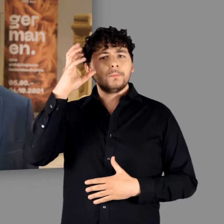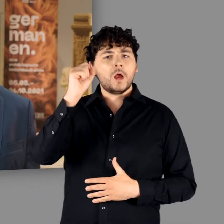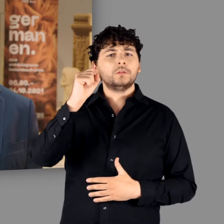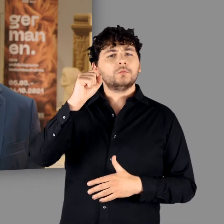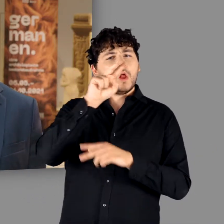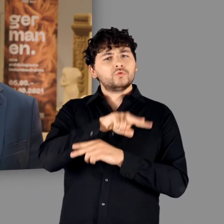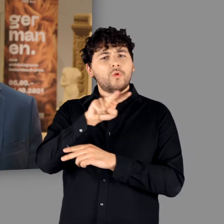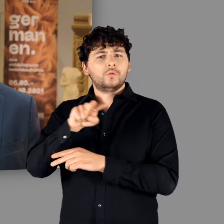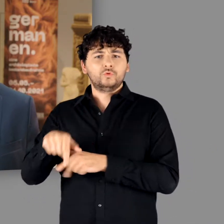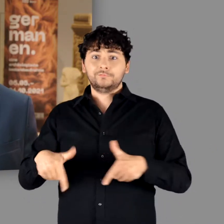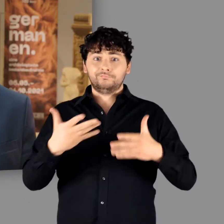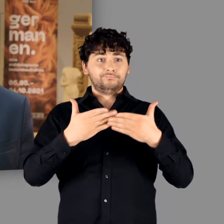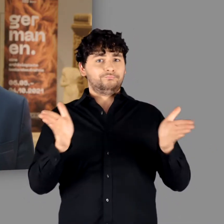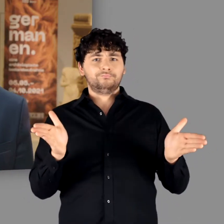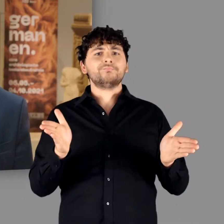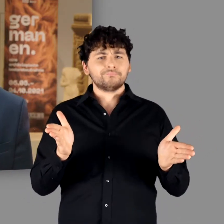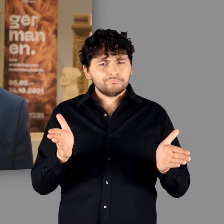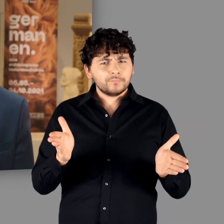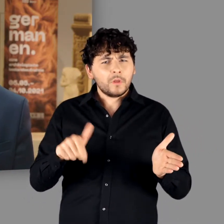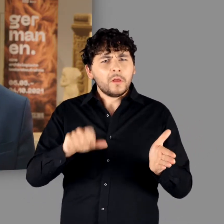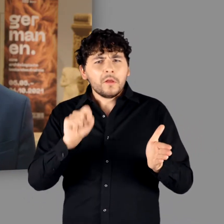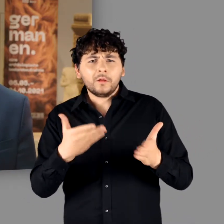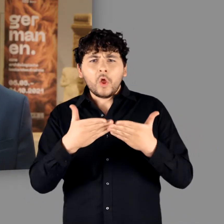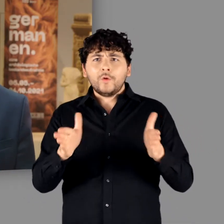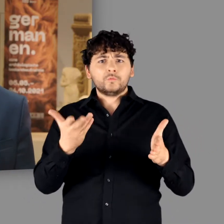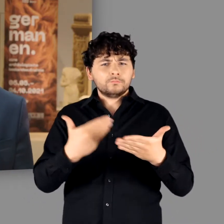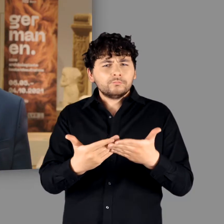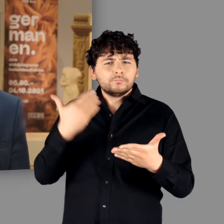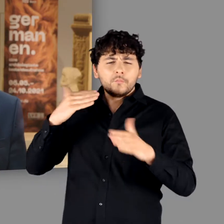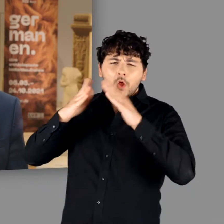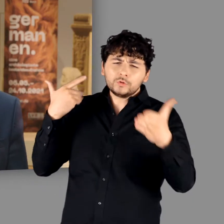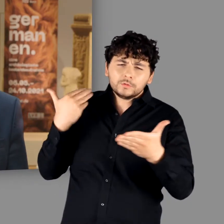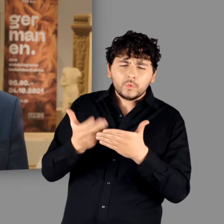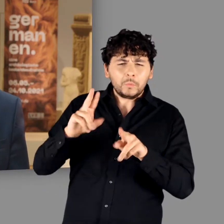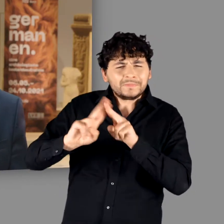heute in einem Haus eröffnen dürfen, das sich nach umfangreichen Sanierungsarbeiten